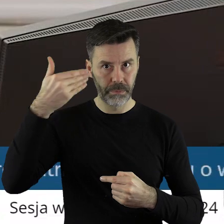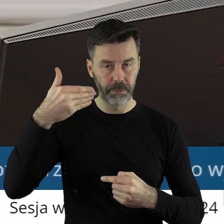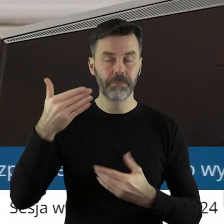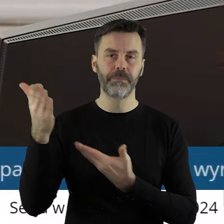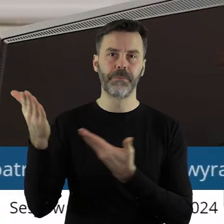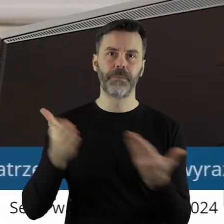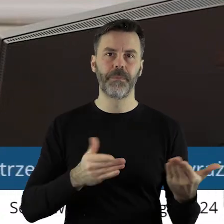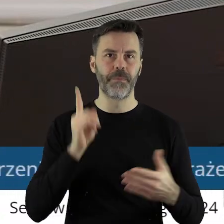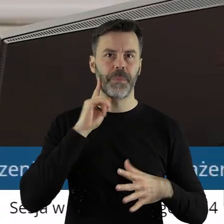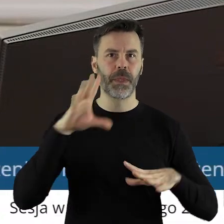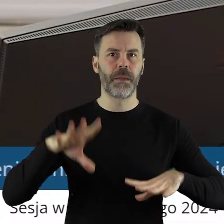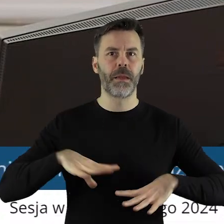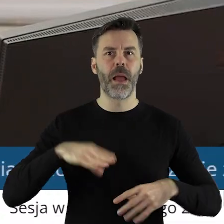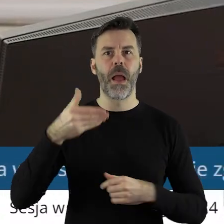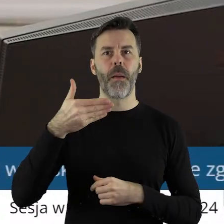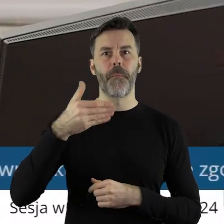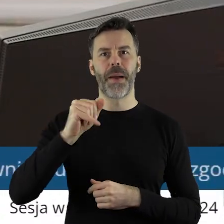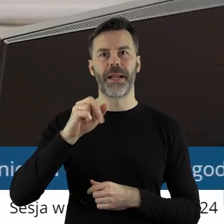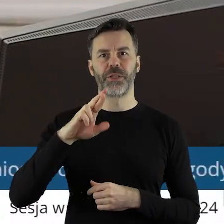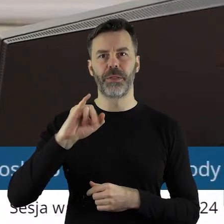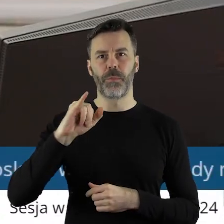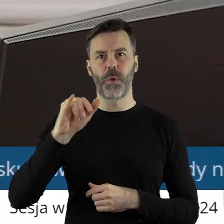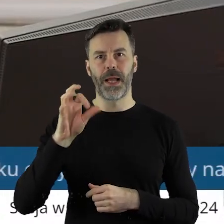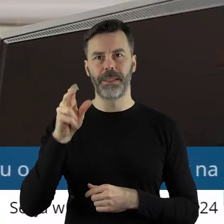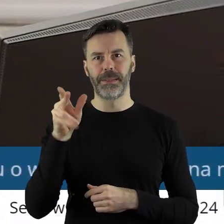w tym punkcie? Proszę bardzo, pan radny Marcin Bugajski.